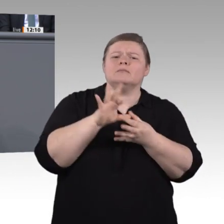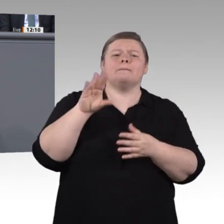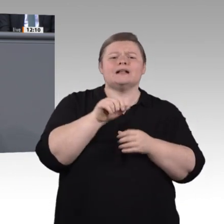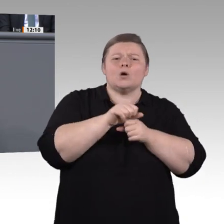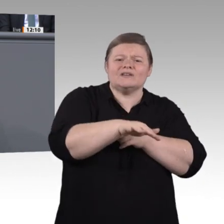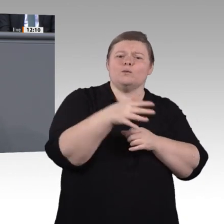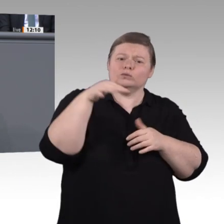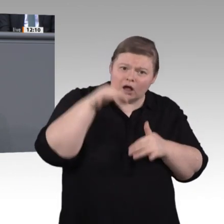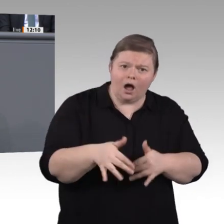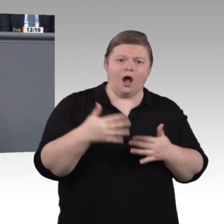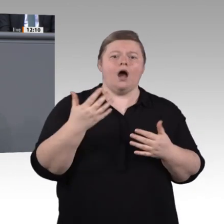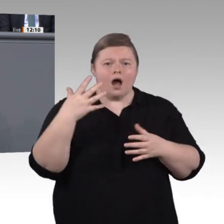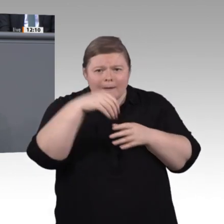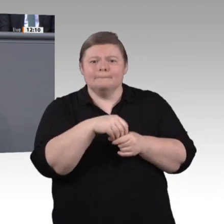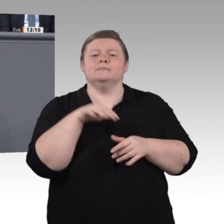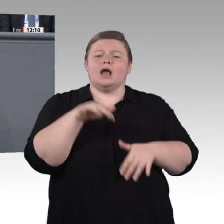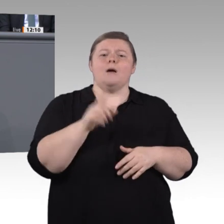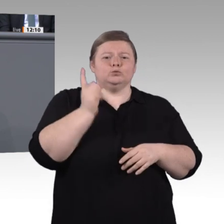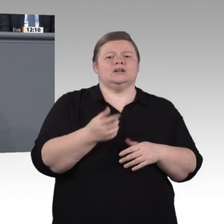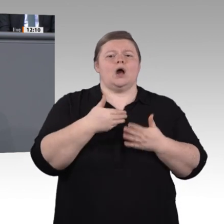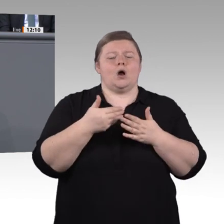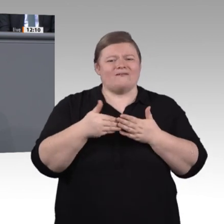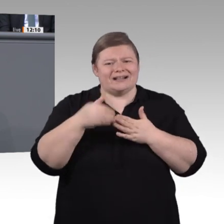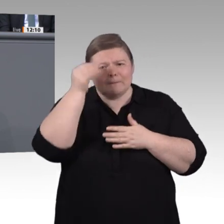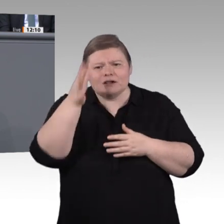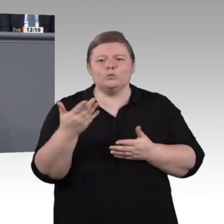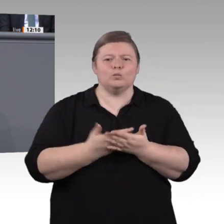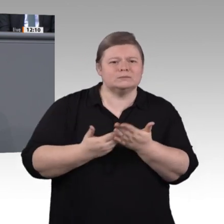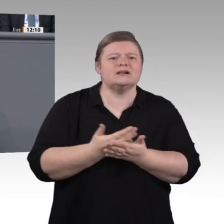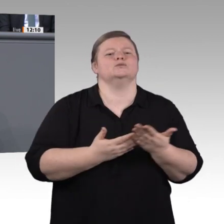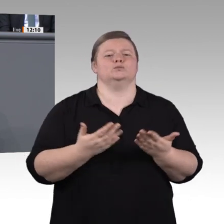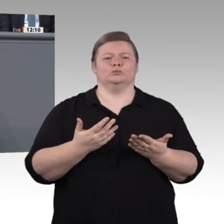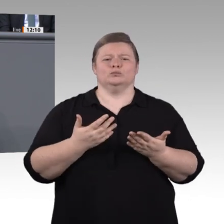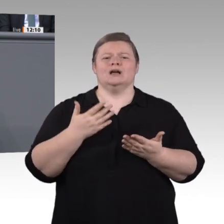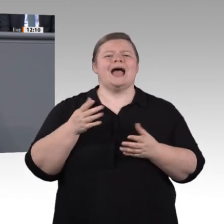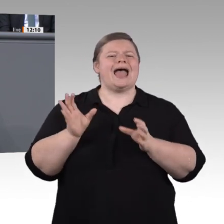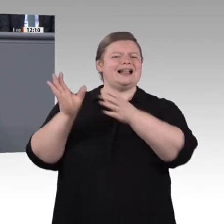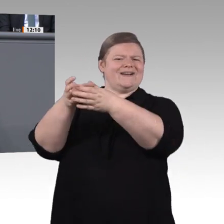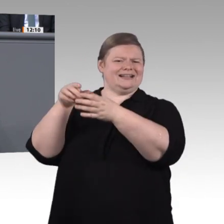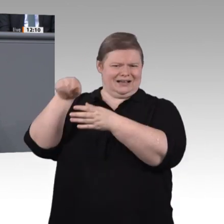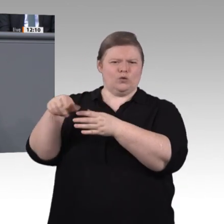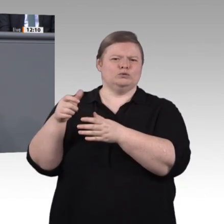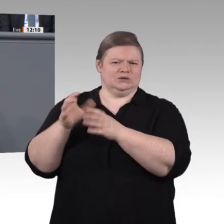wollen Handlungsempfehlungen erarbeiten. Wir wollen konkrete Vorschläge machen, damit wir fit sind für eine sich immer schneller verändernde Arbeitswelt. Seit